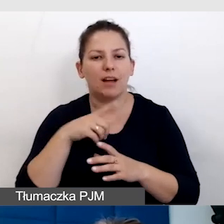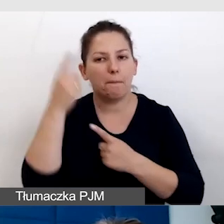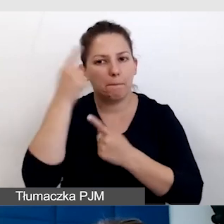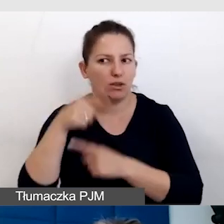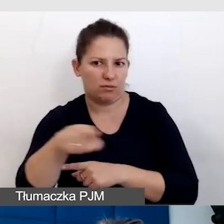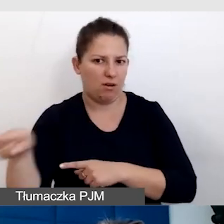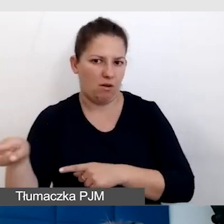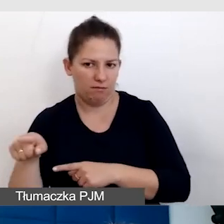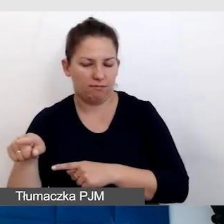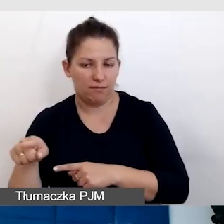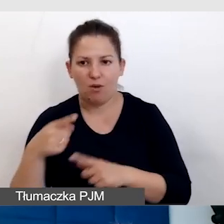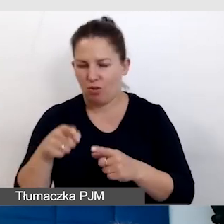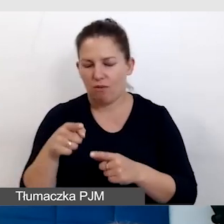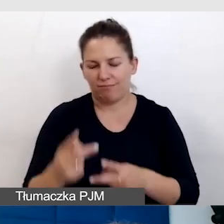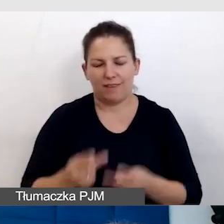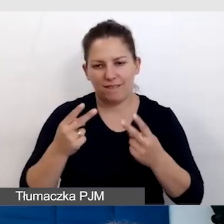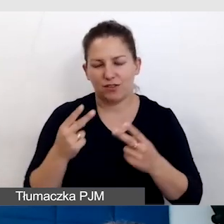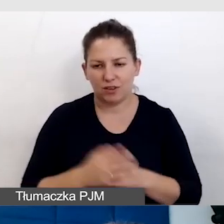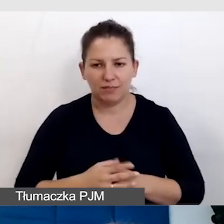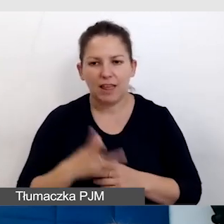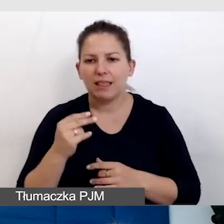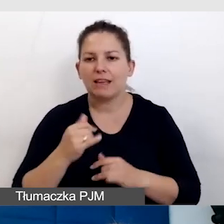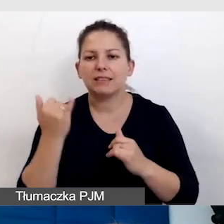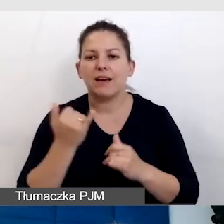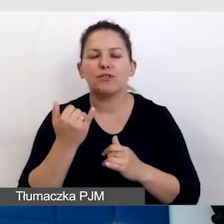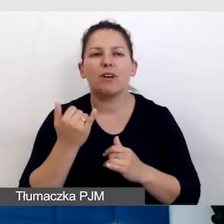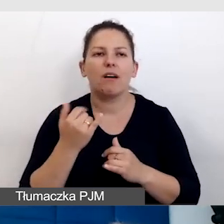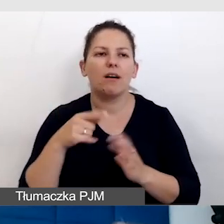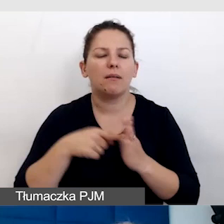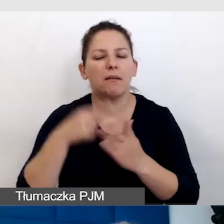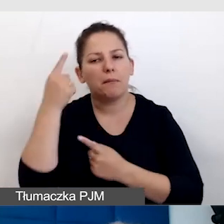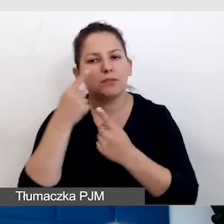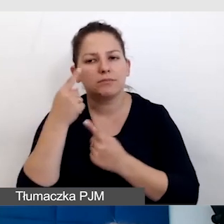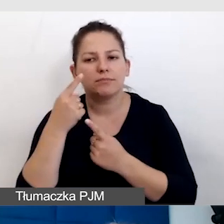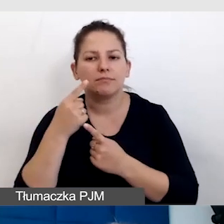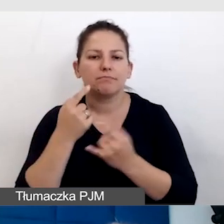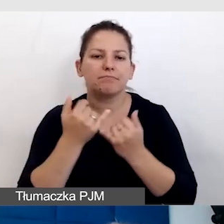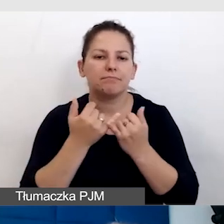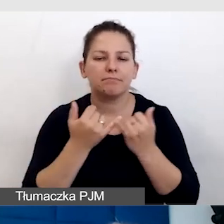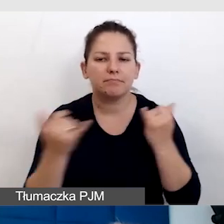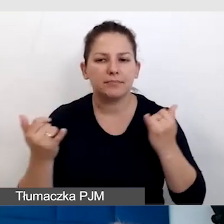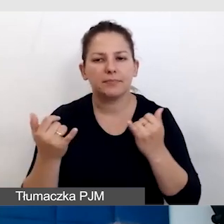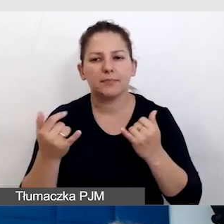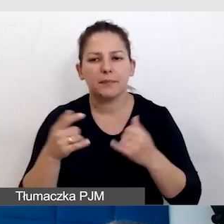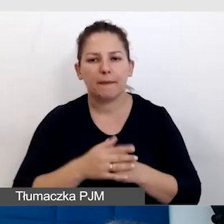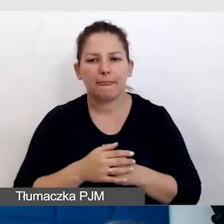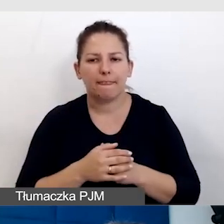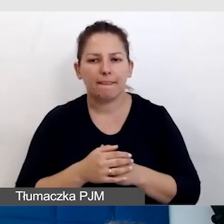I to jest najważniejsze. Najważniejsze nie zawsze są wszelkie zewnętrzne standardy